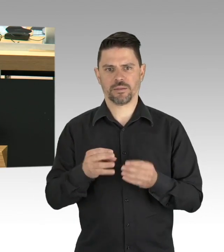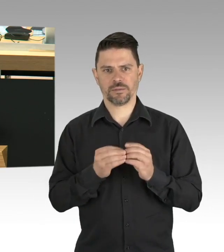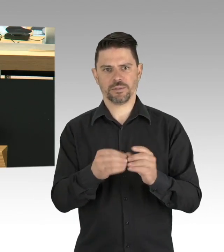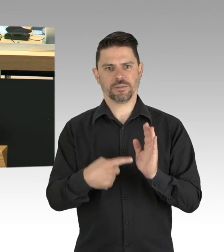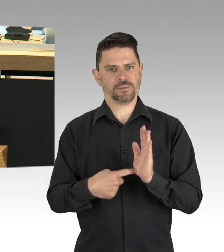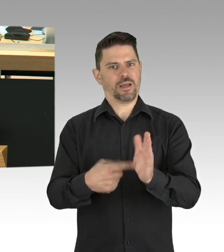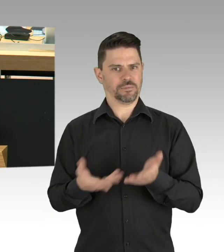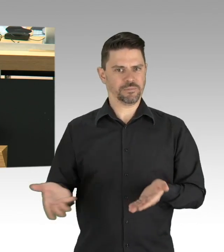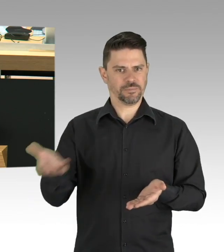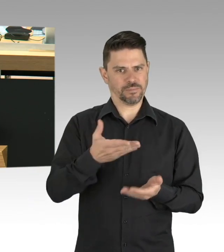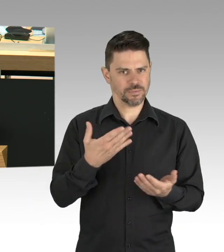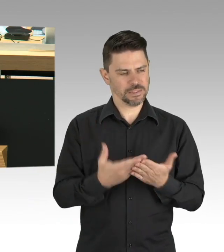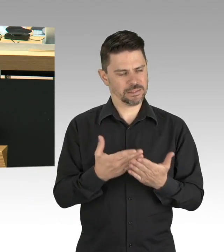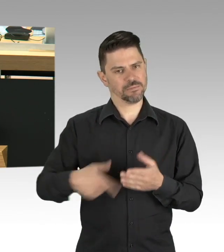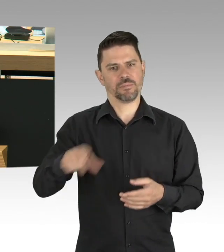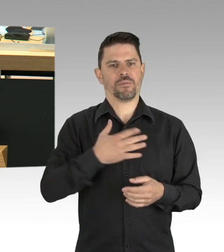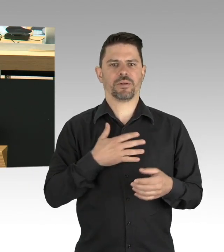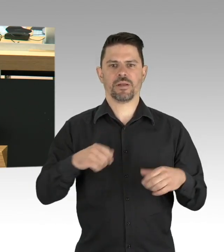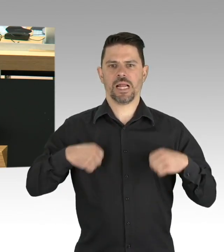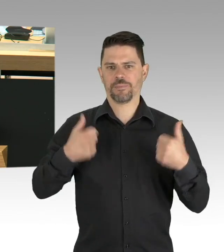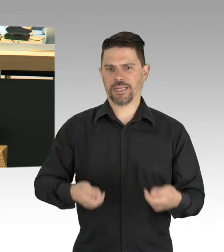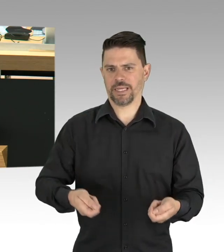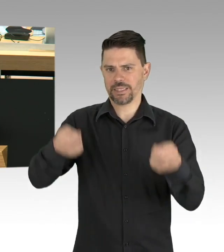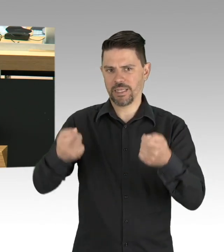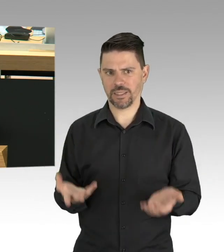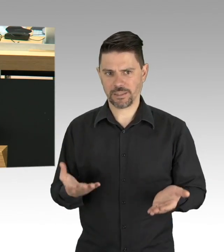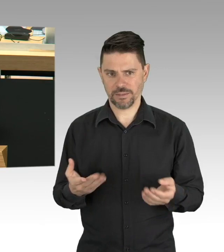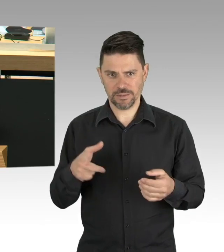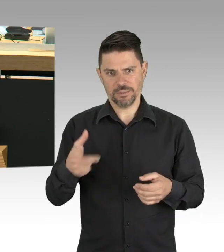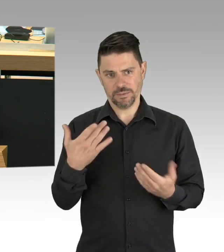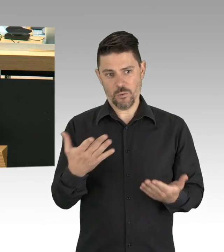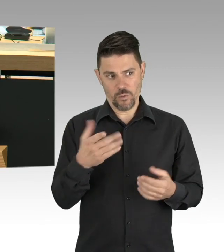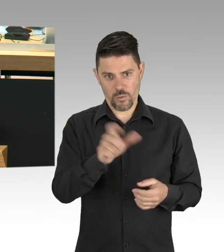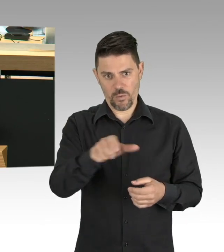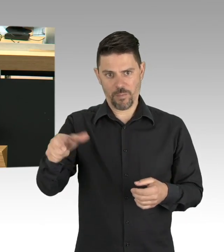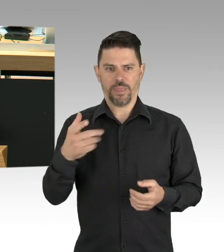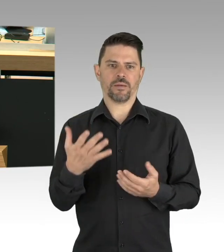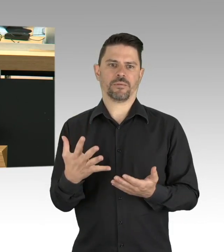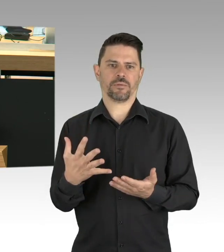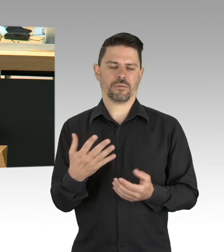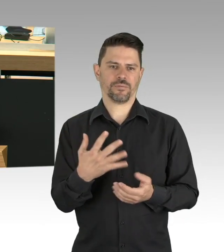der Feuerwehr, der Bundeswehr, im Einzelhandel, bei BSR, BVG und S-Bahnen, als Erzieher,